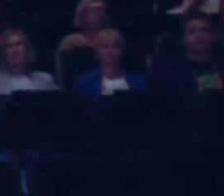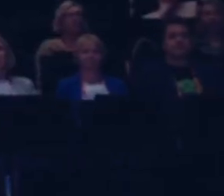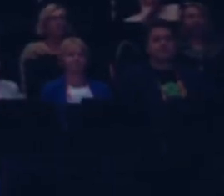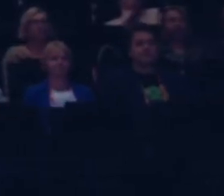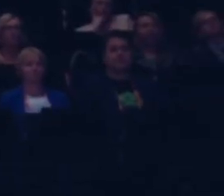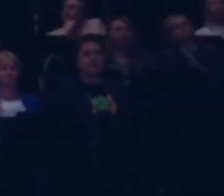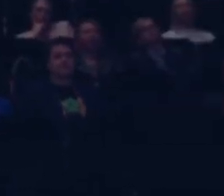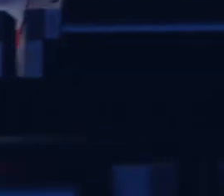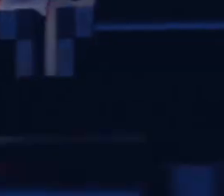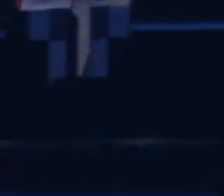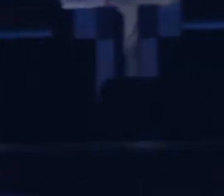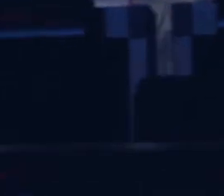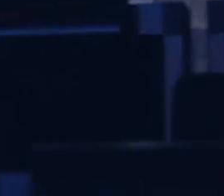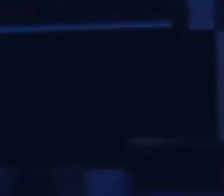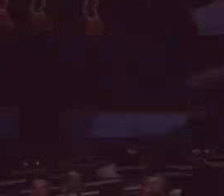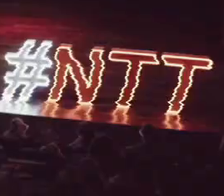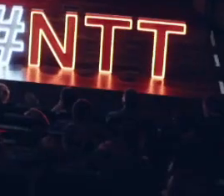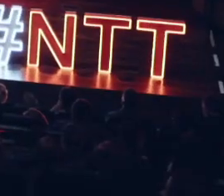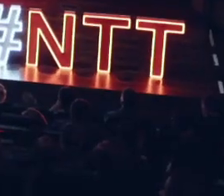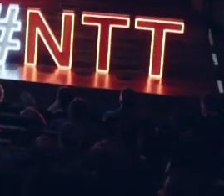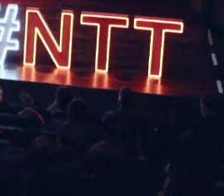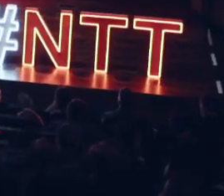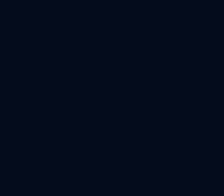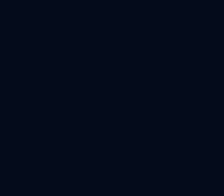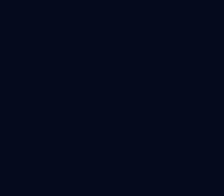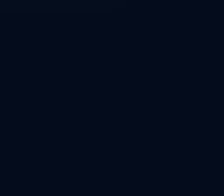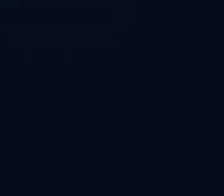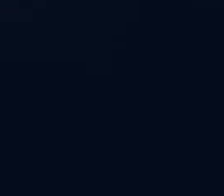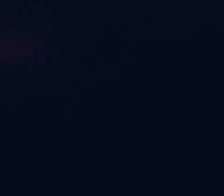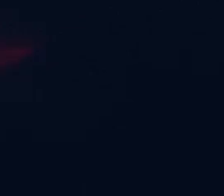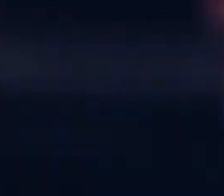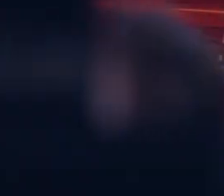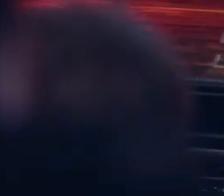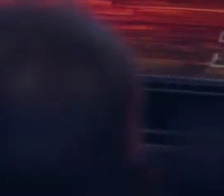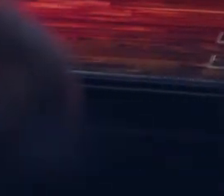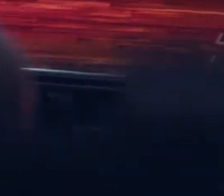[Muzyka] świata